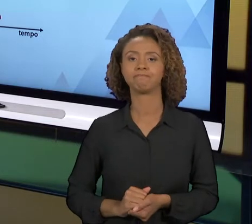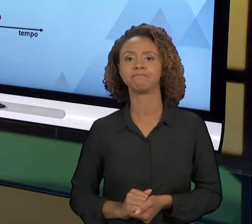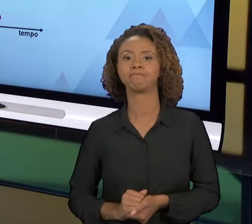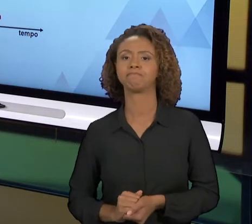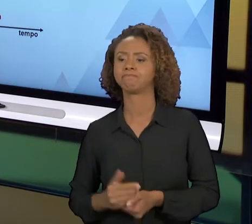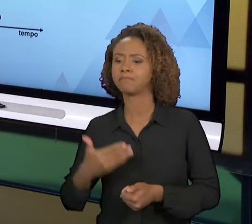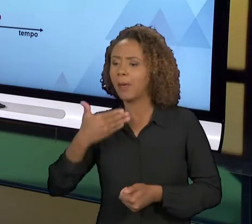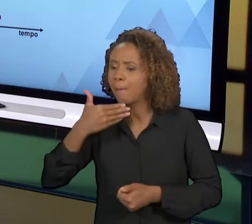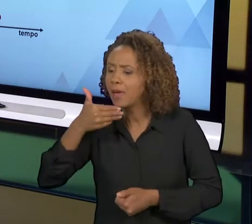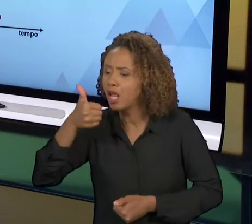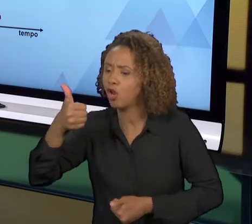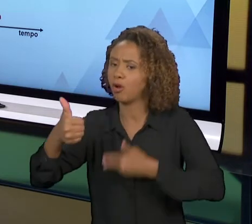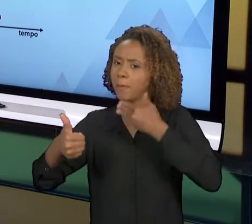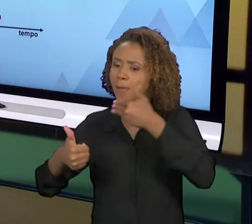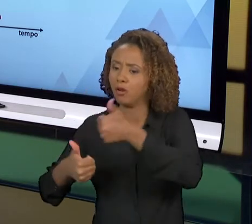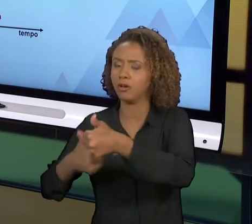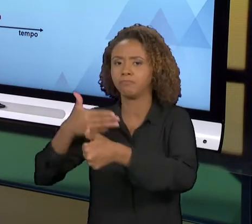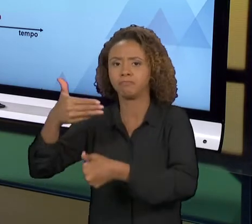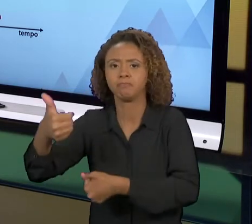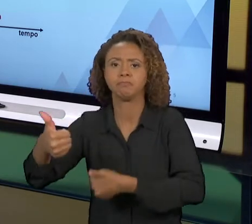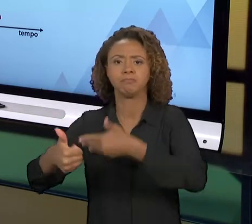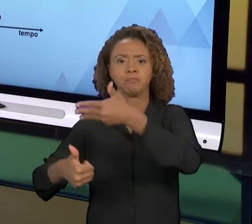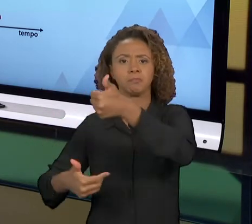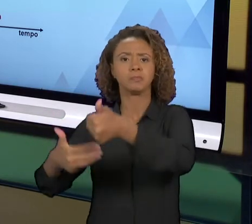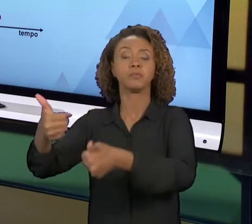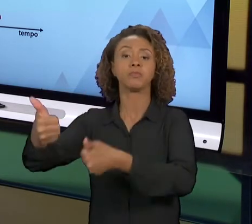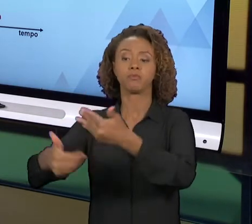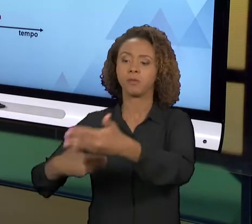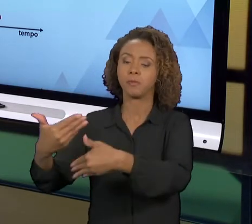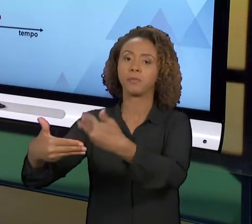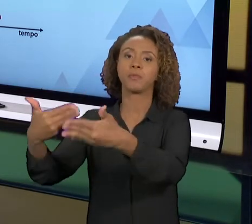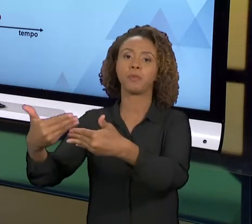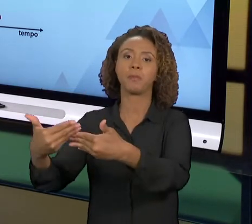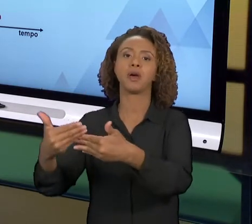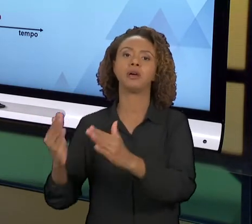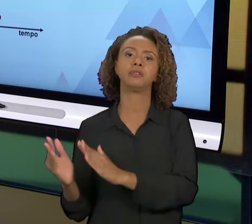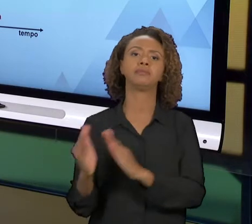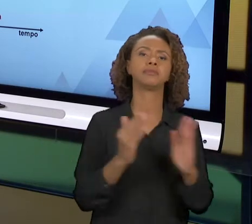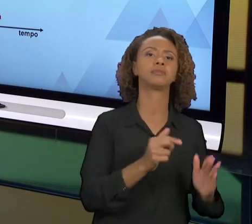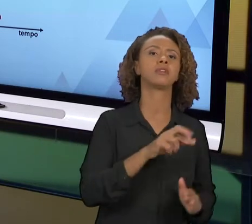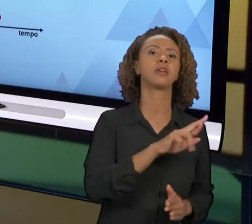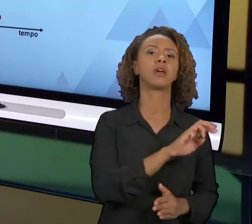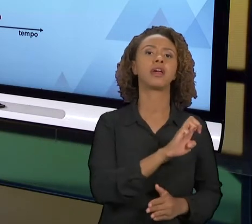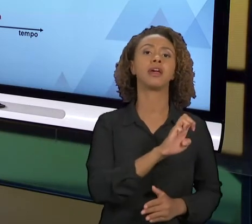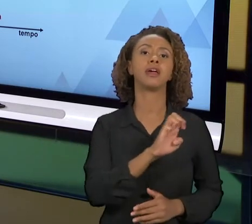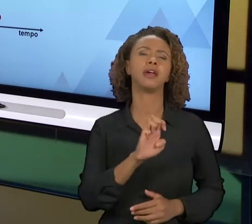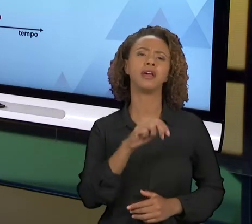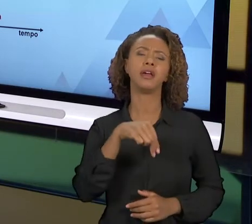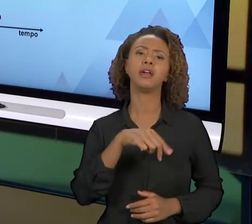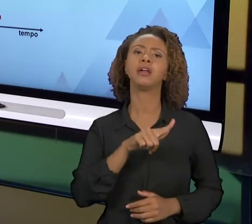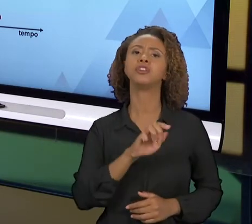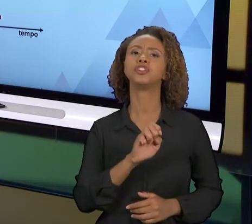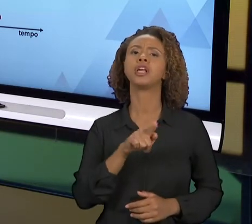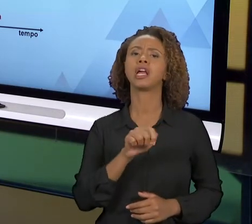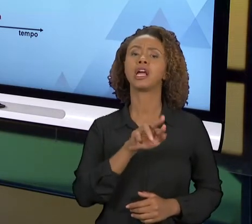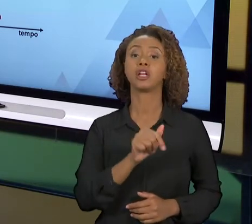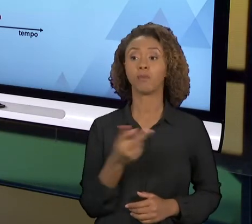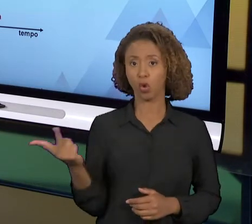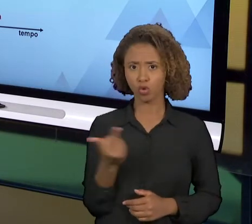ESSES DOIS ELEMENTOS TRATAM DE MELHORIA, MAS QUAL É A DIFERENÇA ENTRE ELES? A MELHORIA CONTÍNUA,